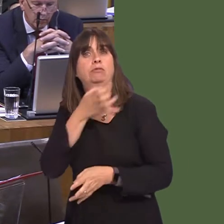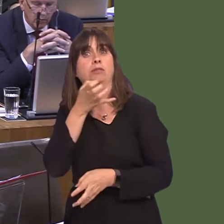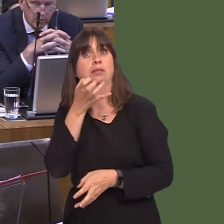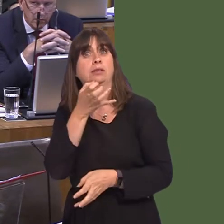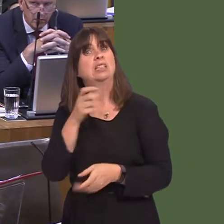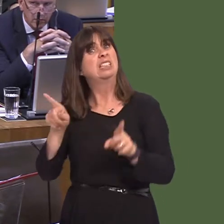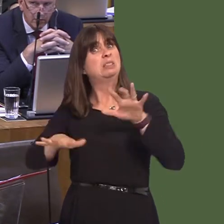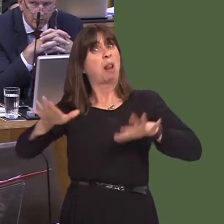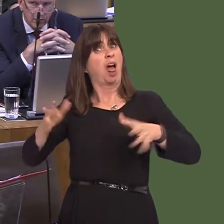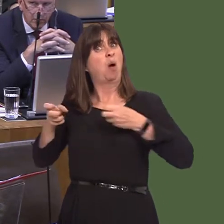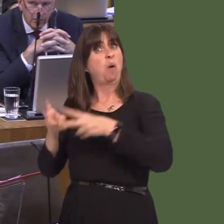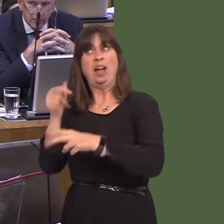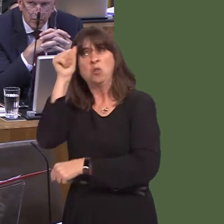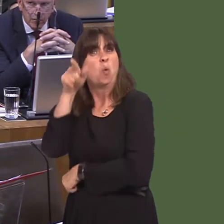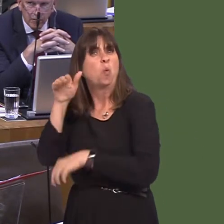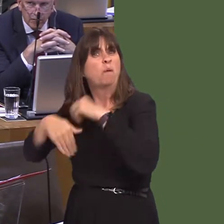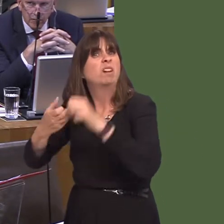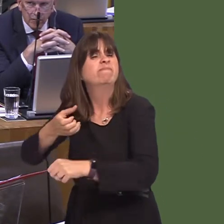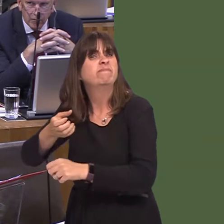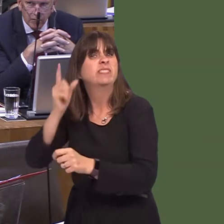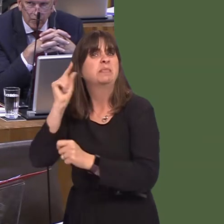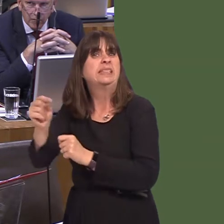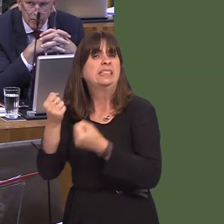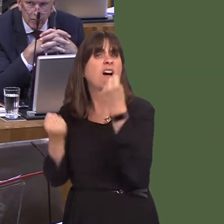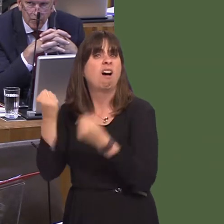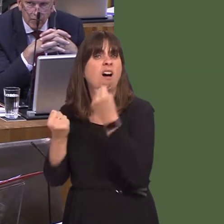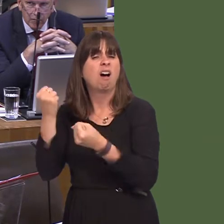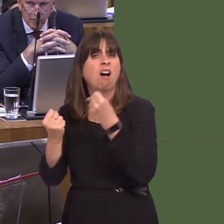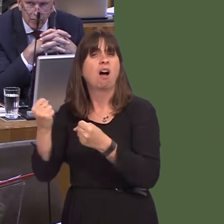I add, but some peopleóhave found themselves part of. It's a good way of educating people.